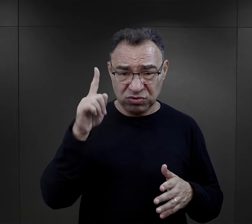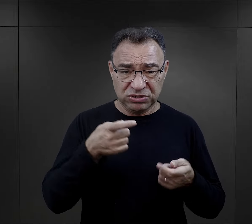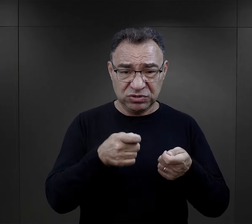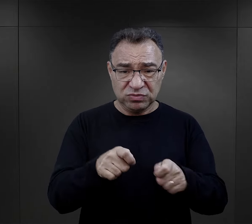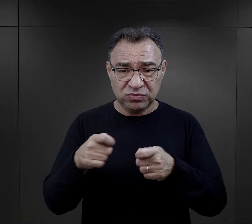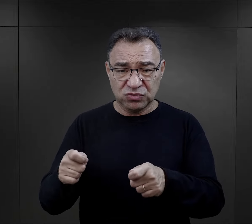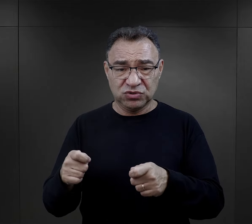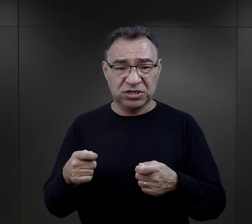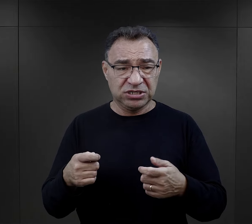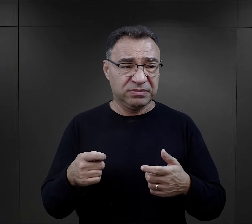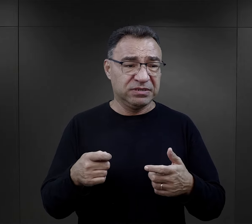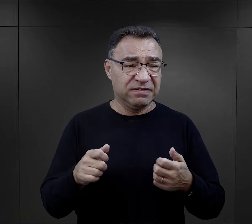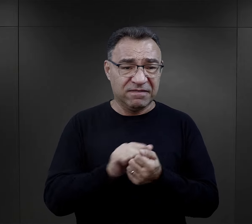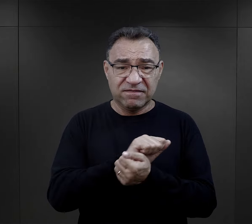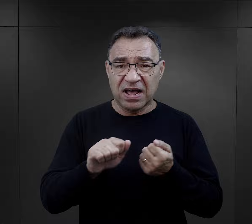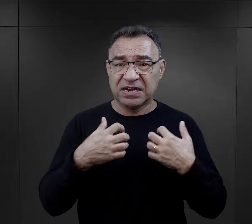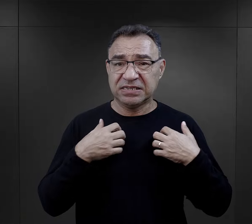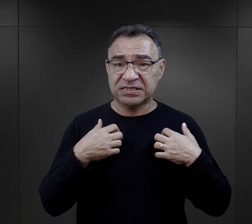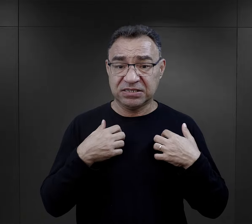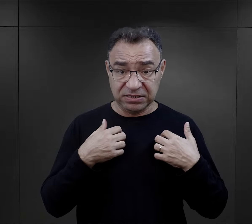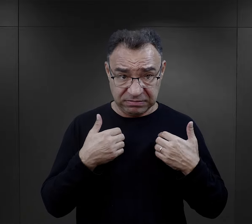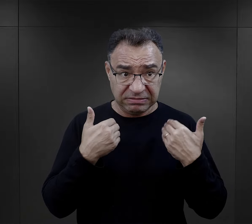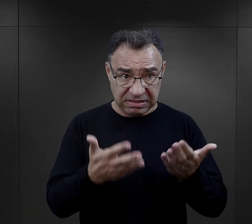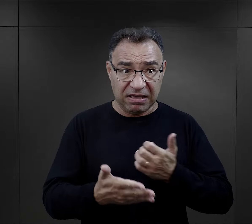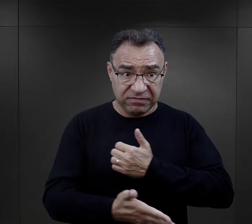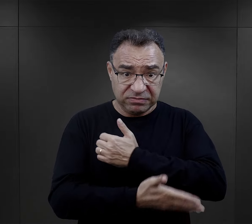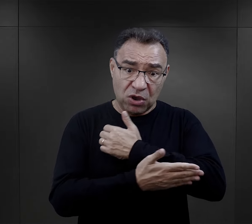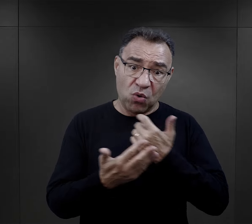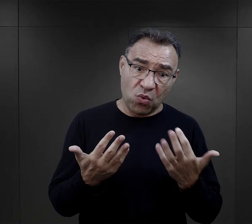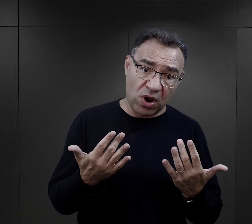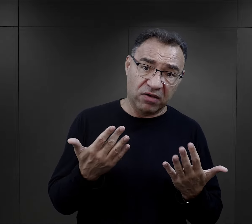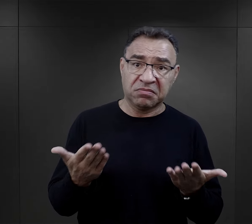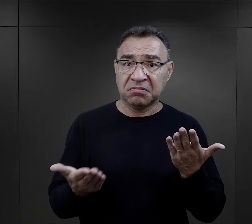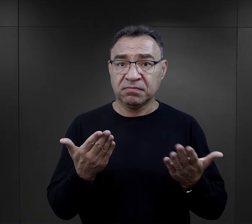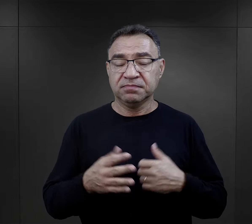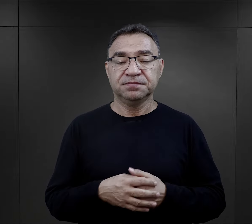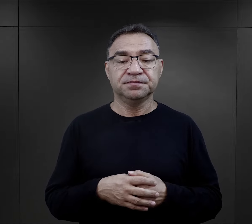w którym ludzie zmuszani są do walki o przeżycie, otrzymanie takiego wsparcia było rzeczą prostą?